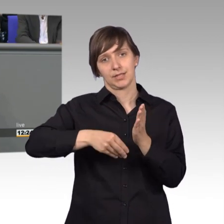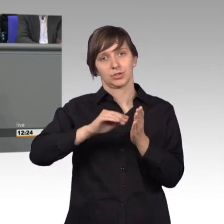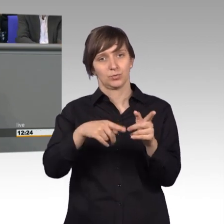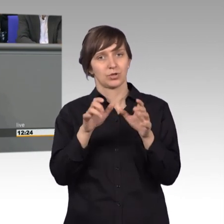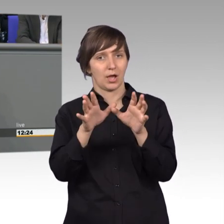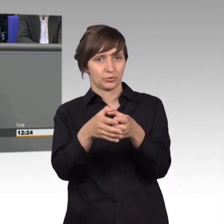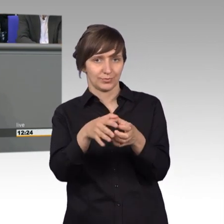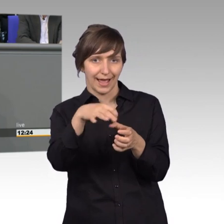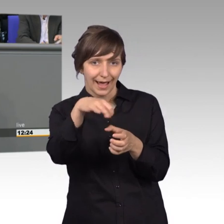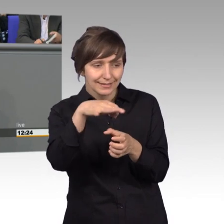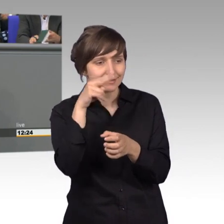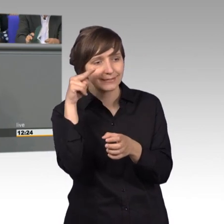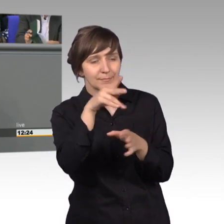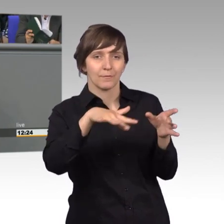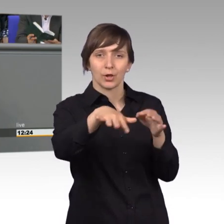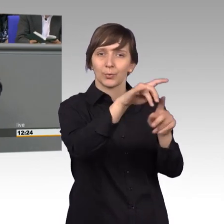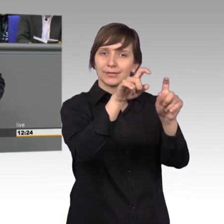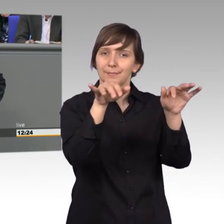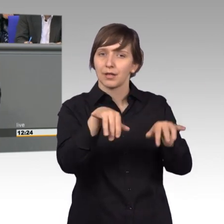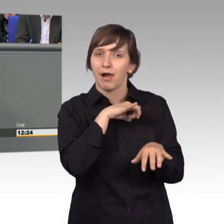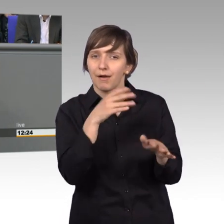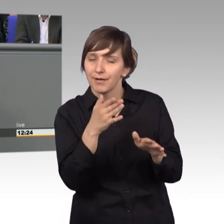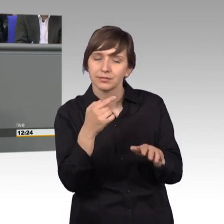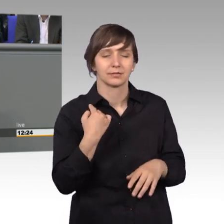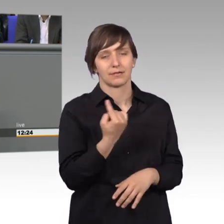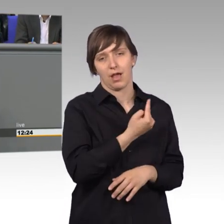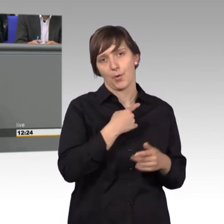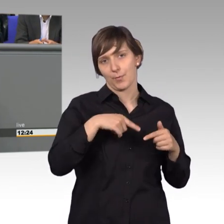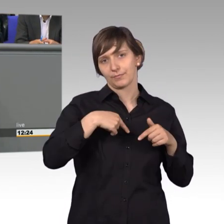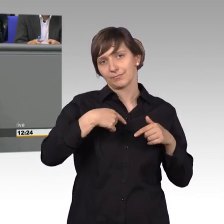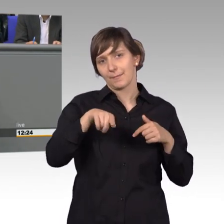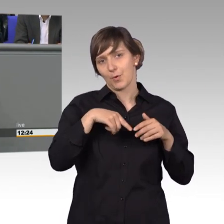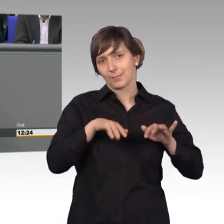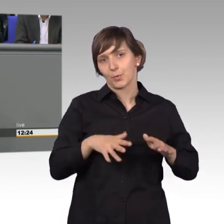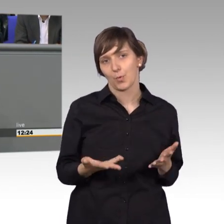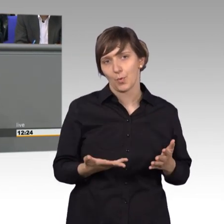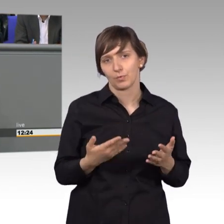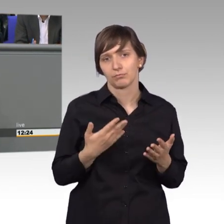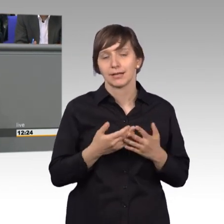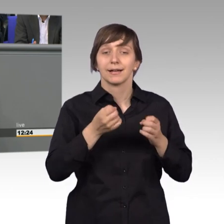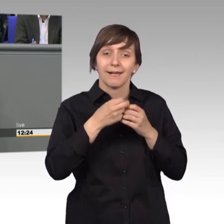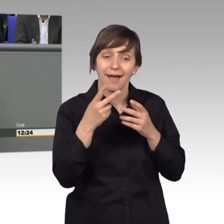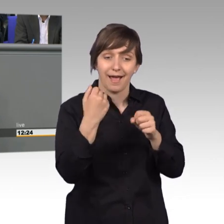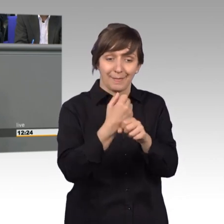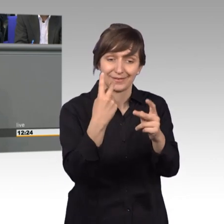erleben wir wirklich und deswegen, das möchte ich auch erwähnt haben, ist das auch eine wichtige Arbeit aber die Zusammenarbeit, die ist auch wichtig,